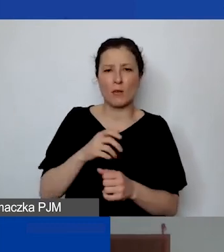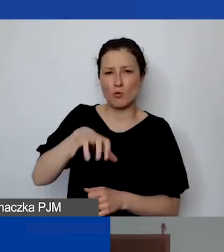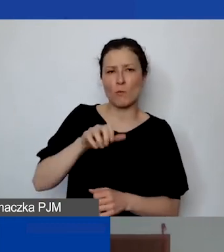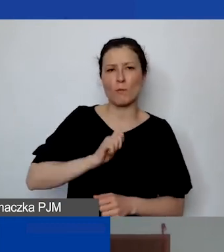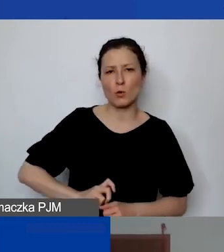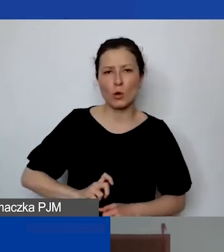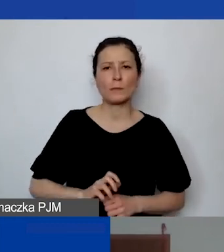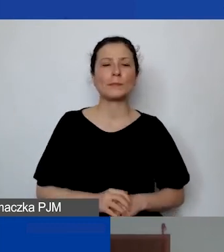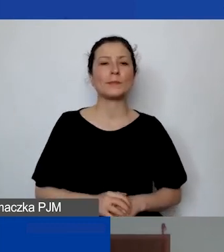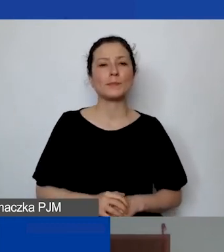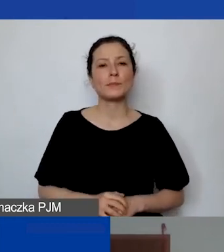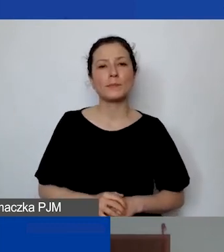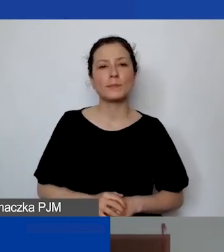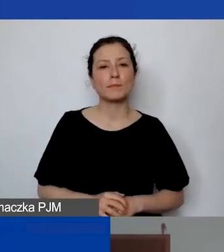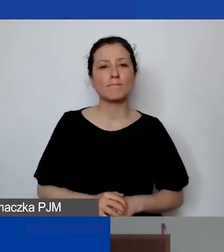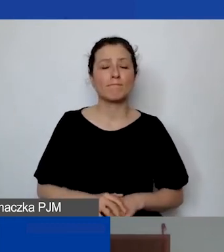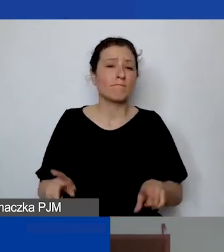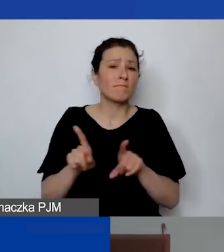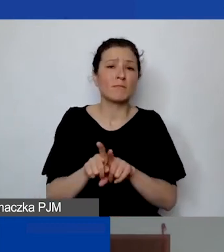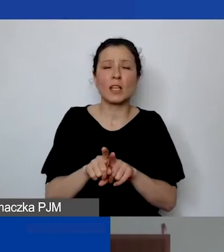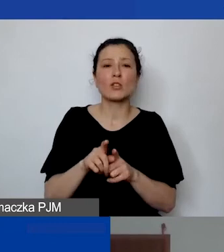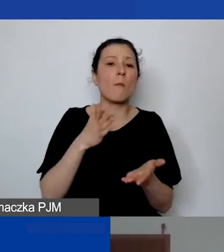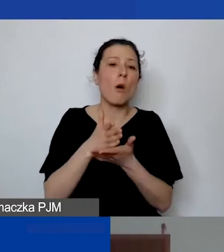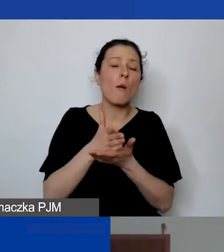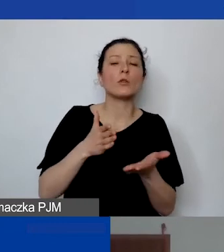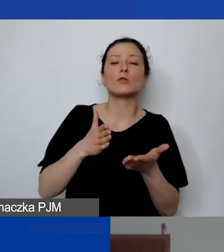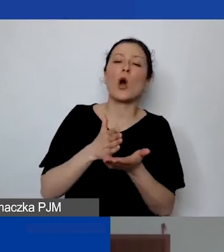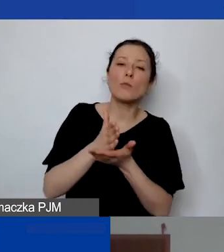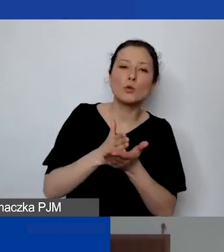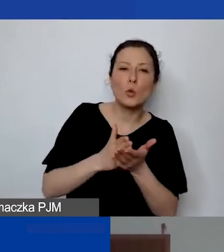Albo samej pomocy, obsługi formalno-prawnej organizacji.